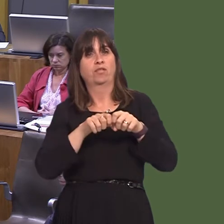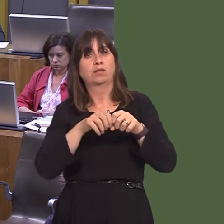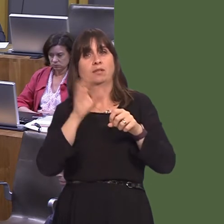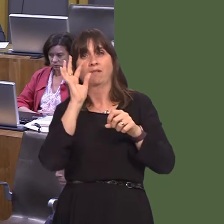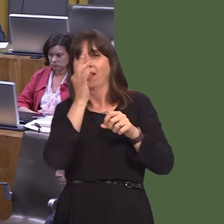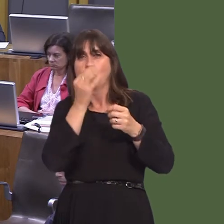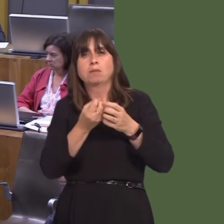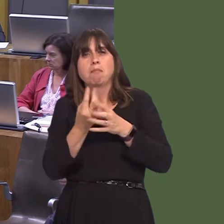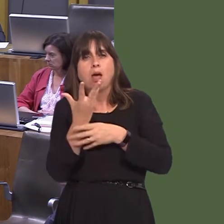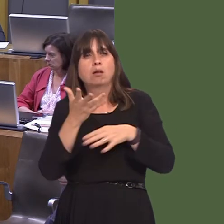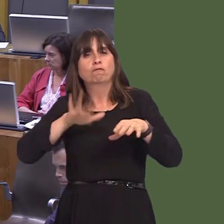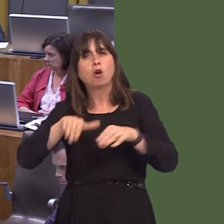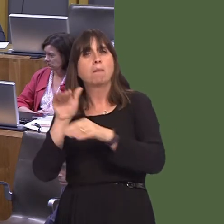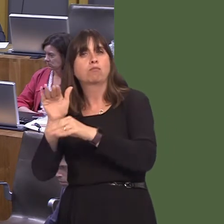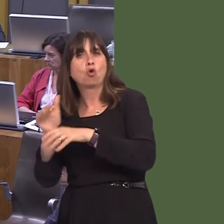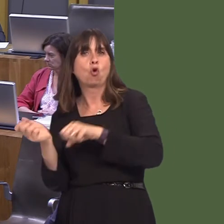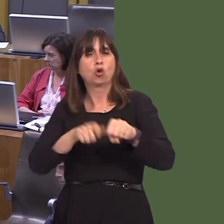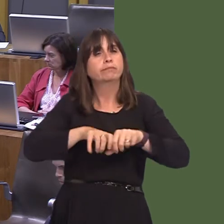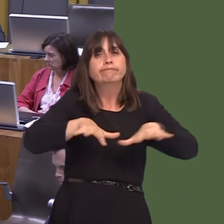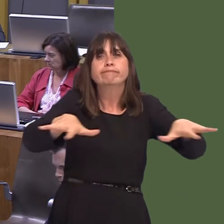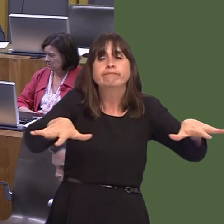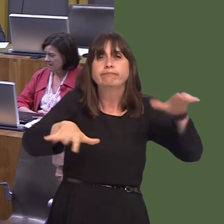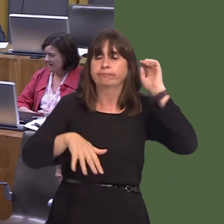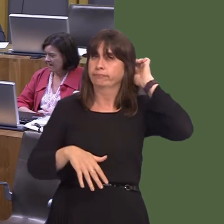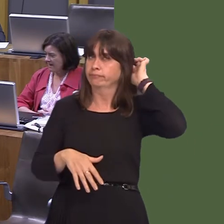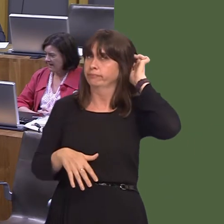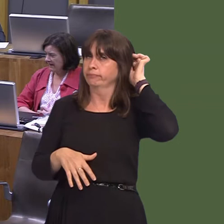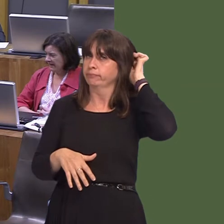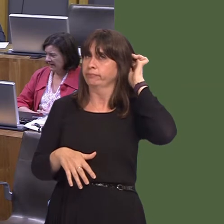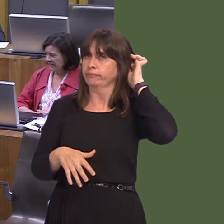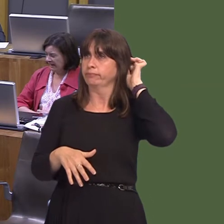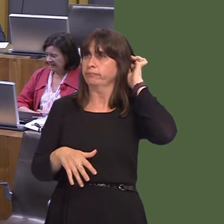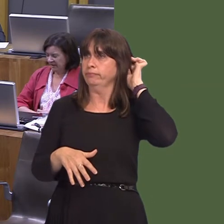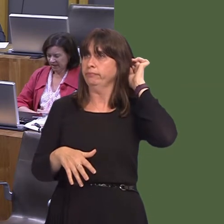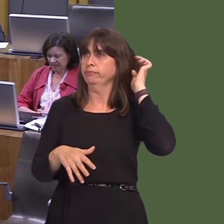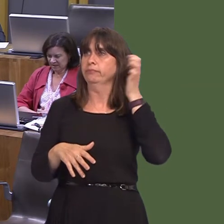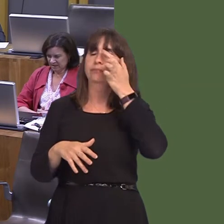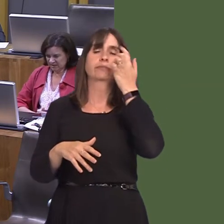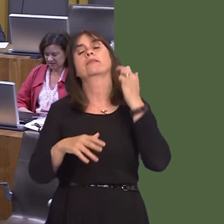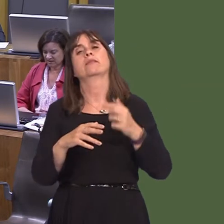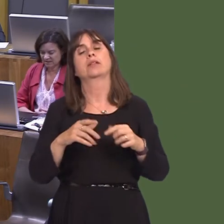throughout those five counties. It will also train community volunteers to help to control